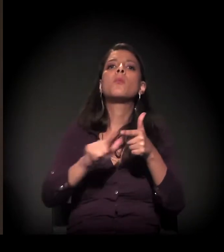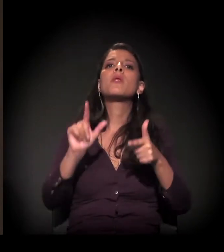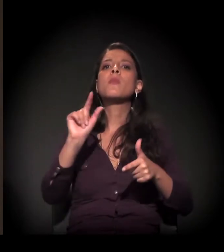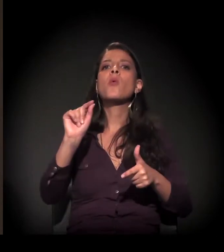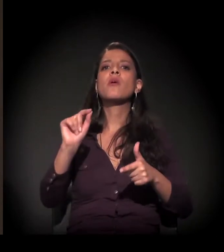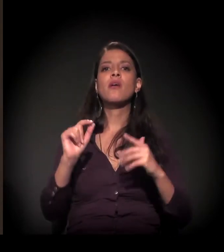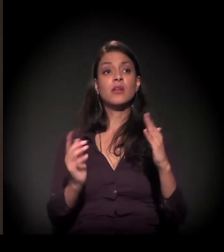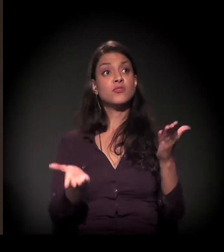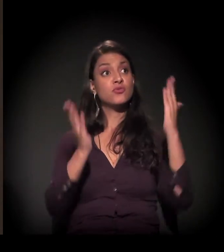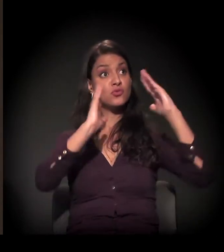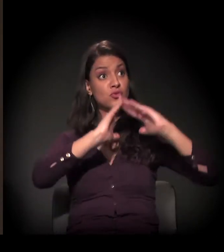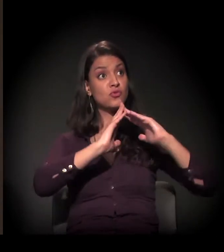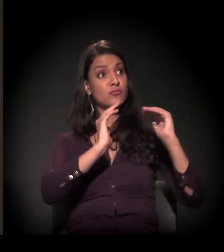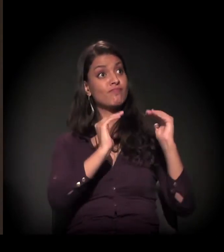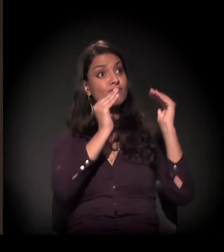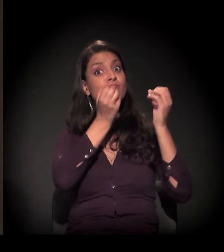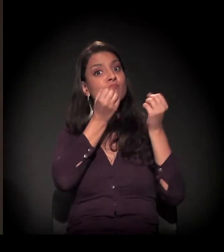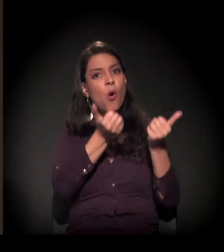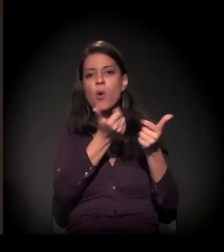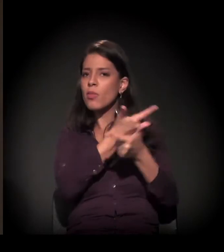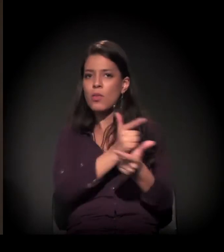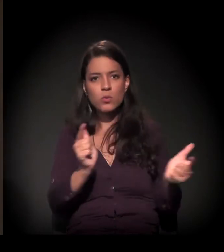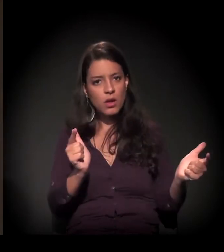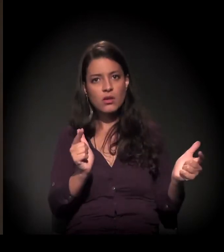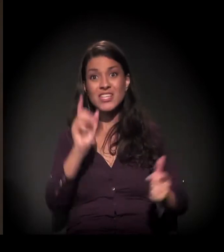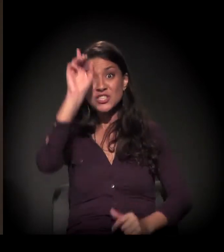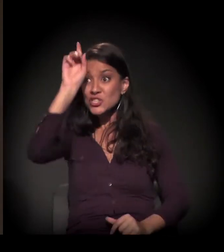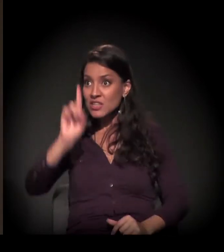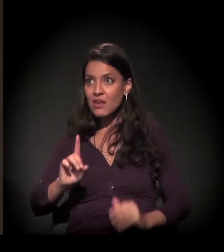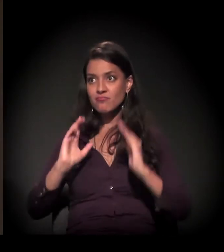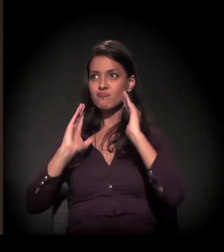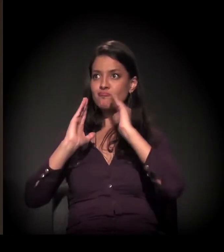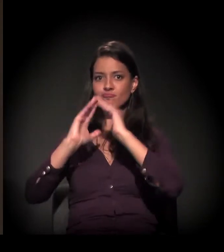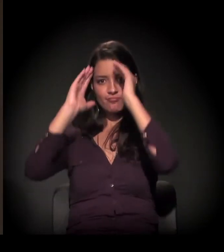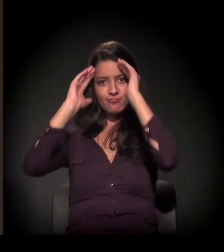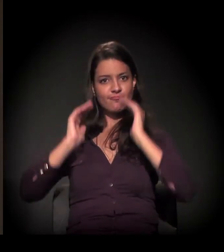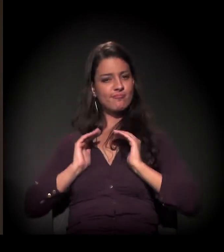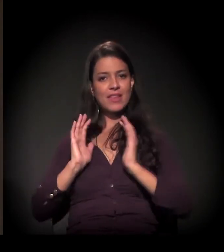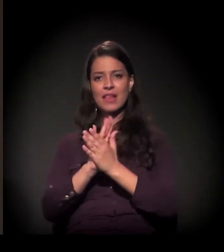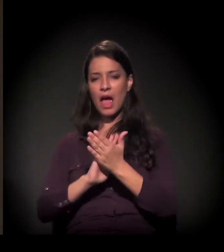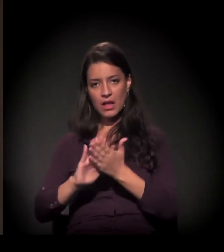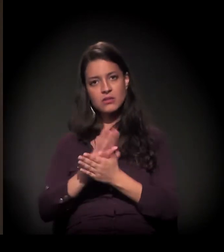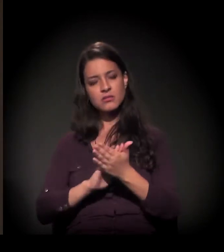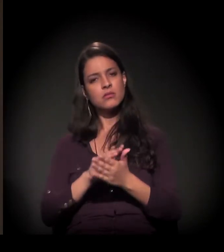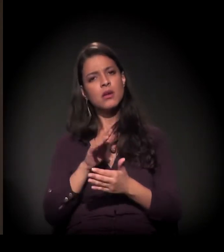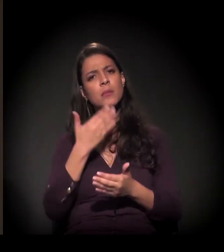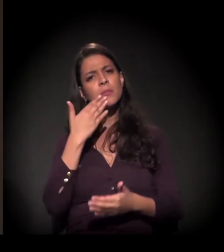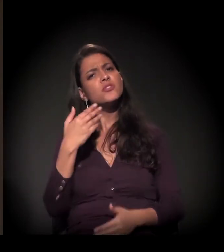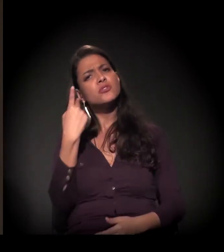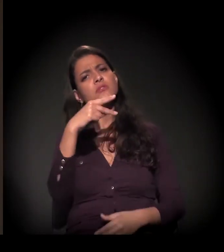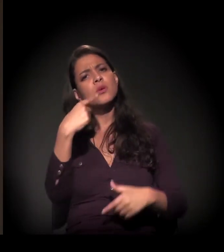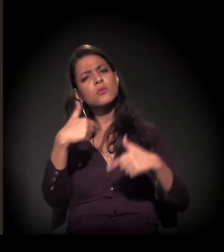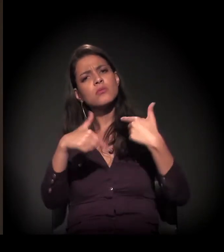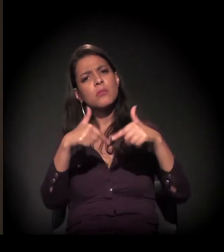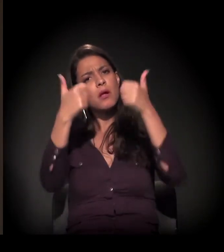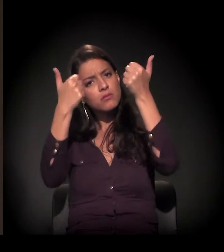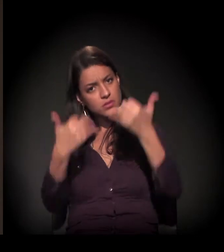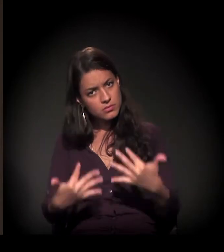não ter uma moradia digna em São Paulo, não ter o direito à moradia respeitado. Queria que você falasse um pouco sobre o seu trabalho,